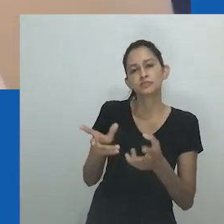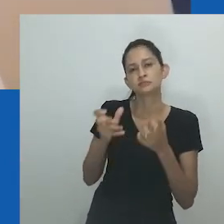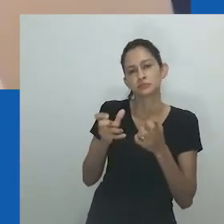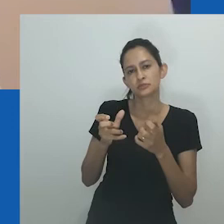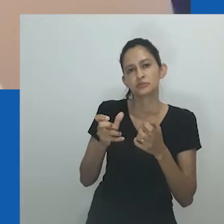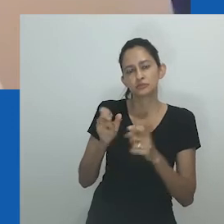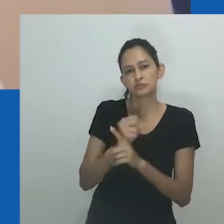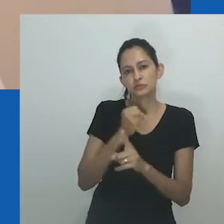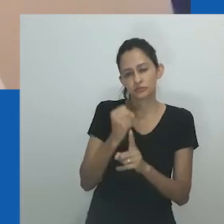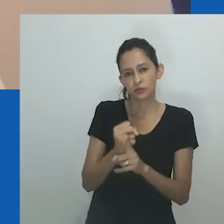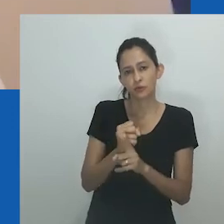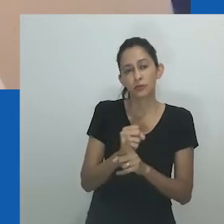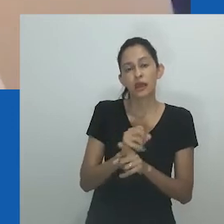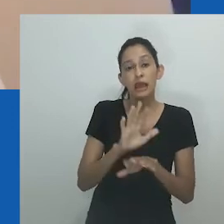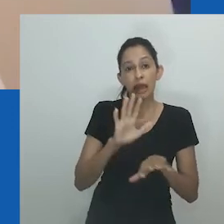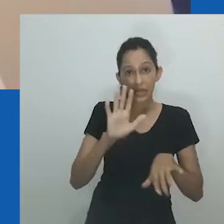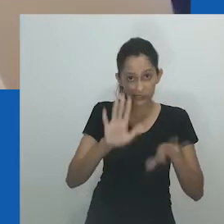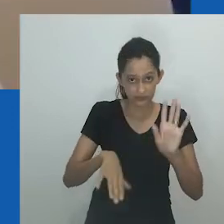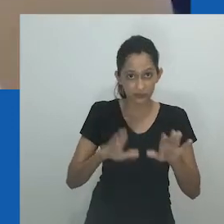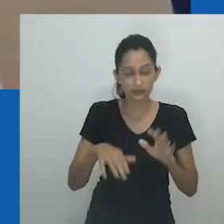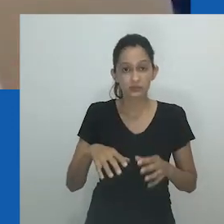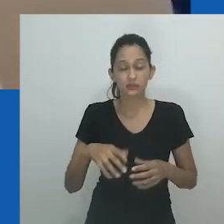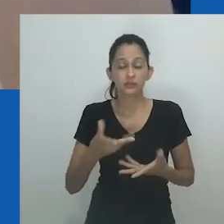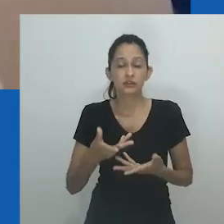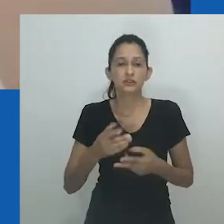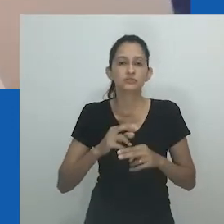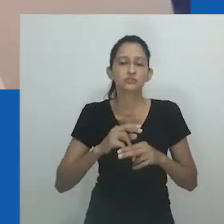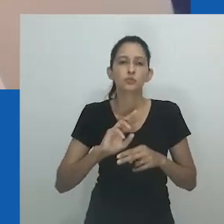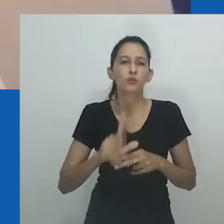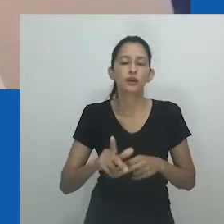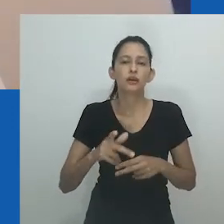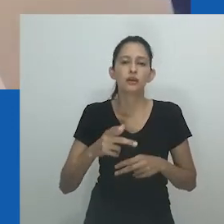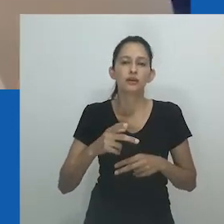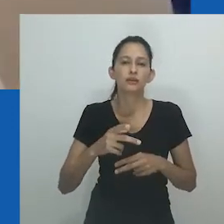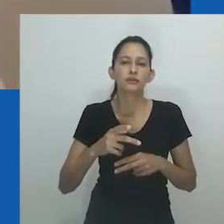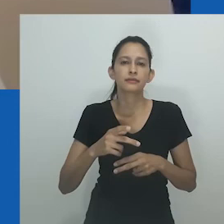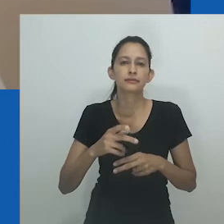Outros estudiosos observam que este termo tem sido frequentemente considerado depreciativo,